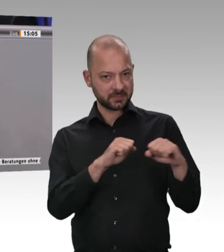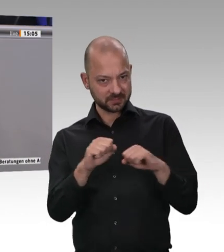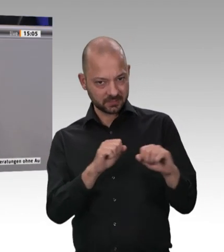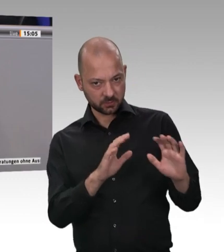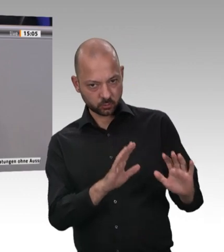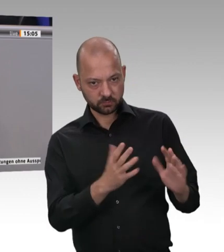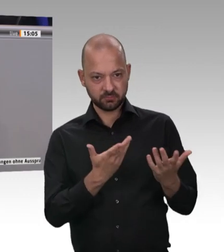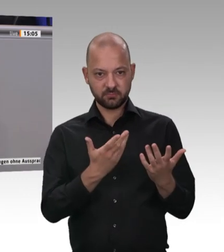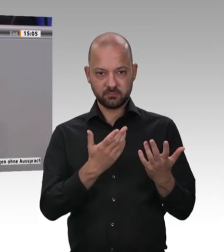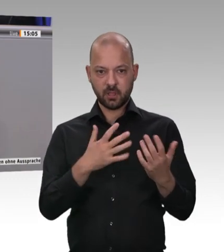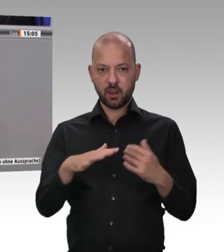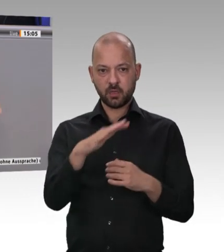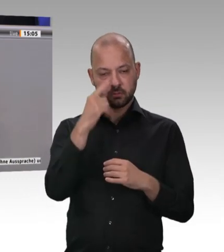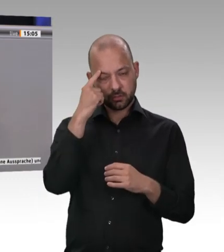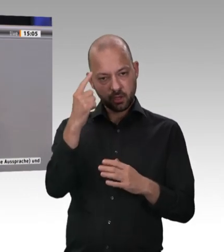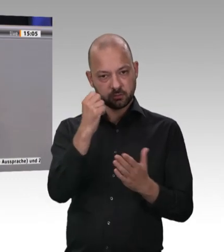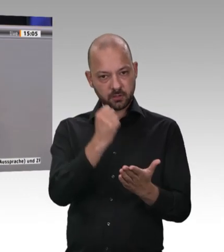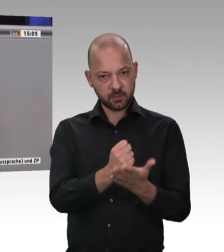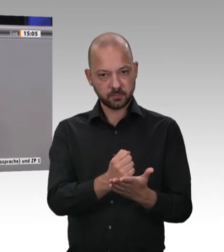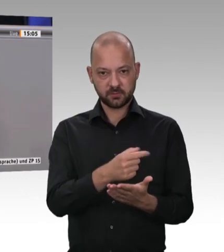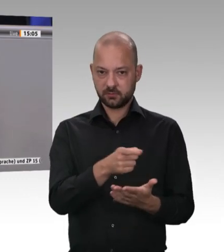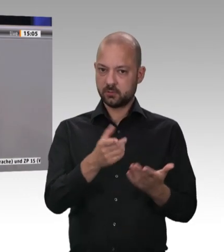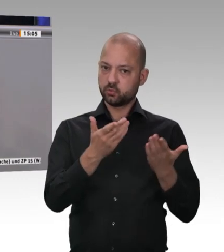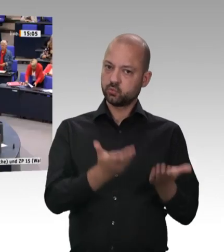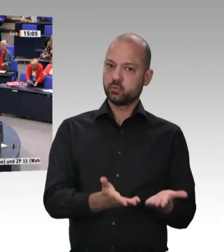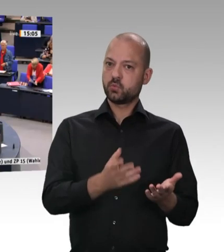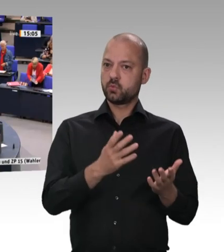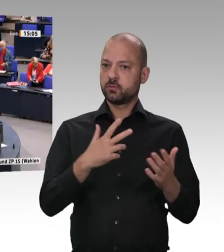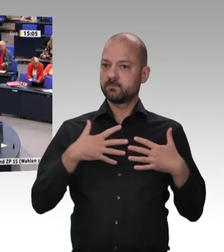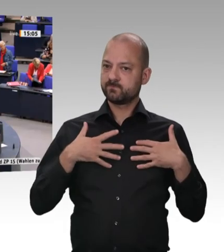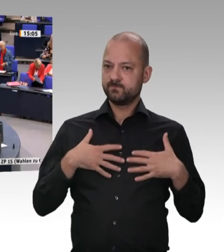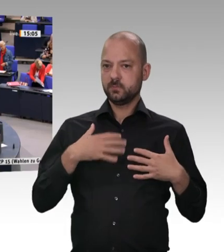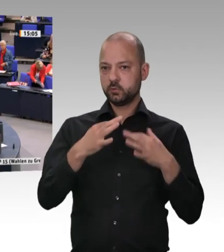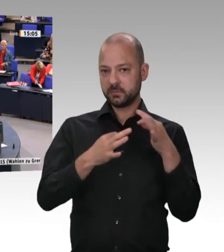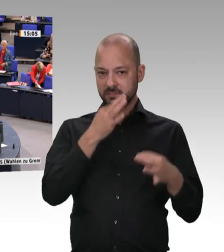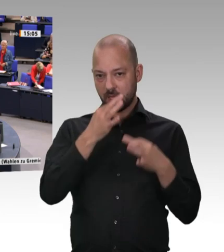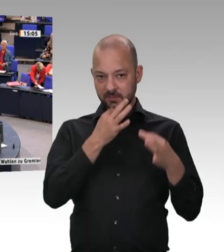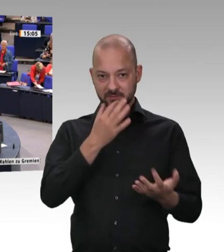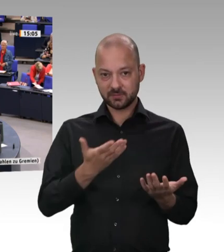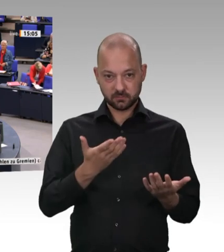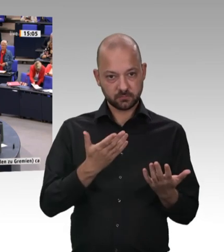eine verstoßfreie Arbeitswelt gibt. Auch in anderen Branchen wird es dies nicht geben.